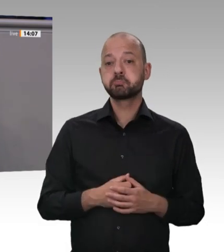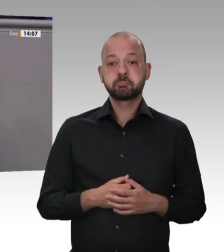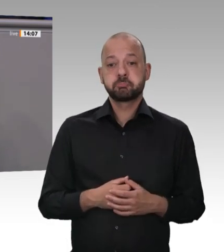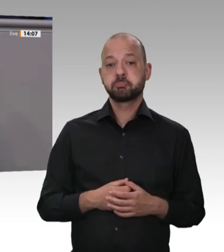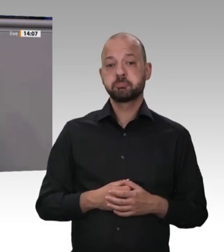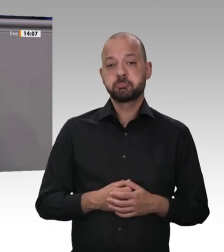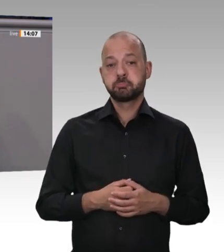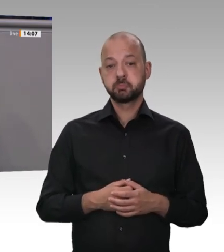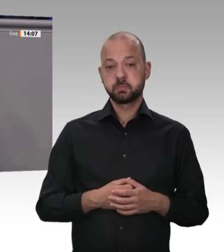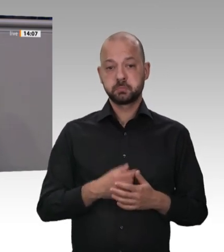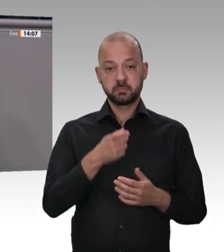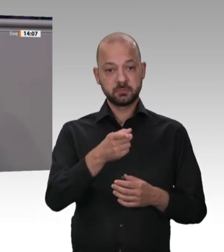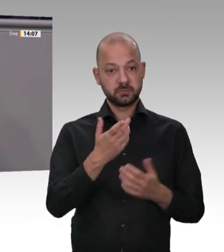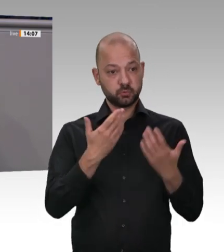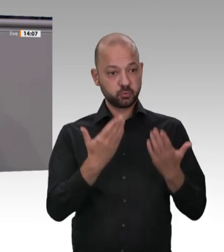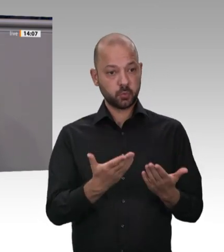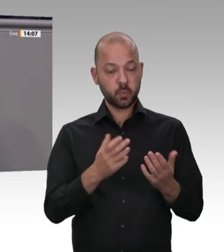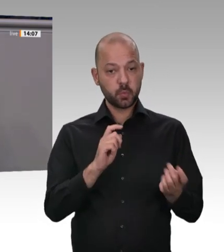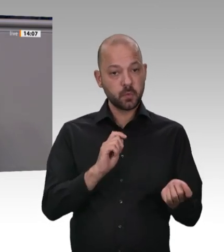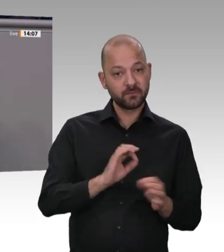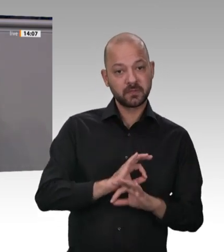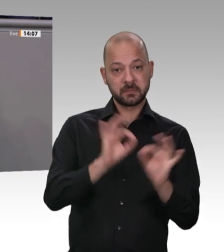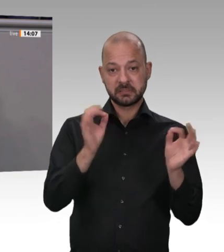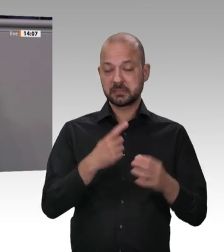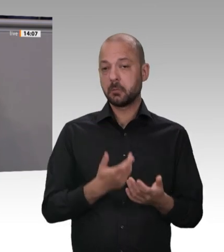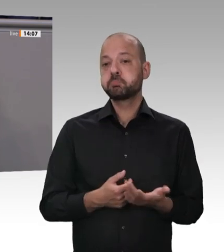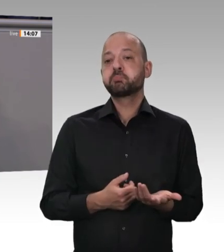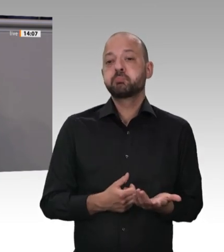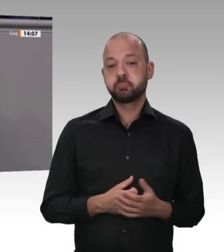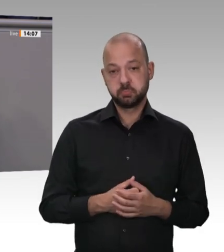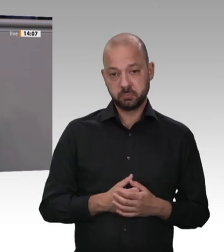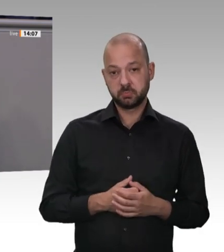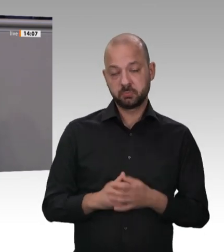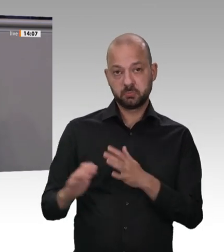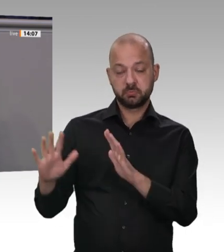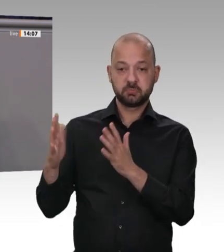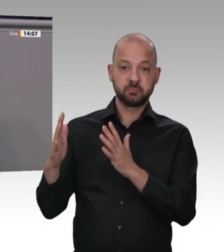der Firma für anderes fürstlich bezahlen. Meine Damen und Herren, 55 Millionen Schweine